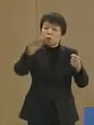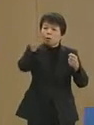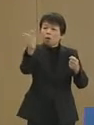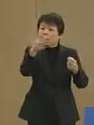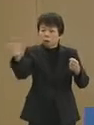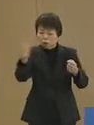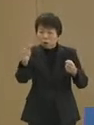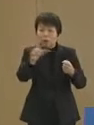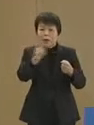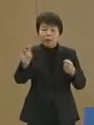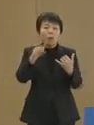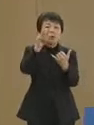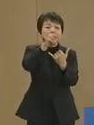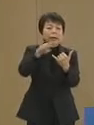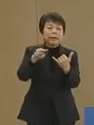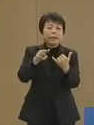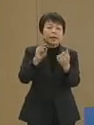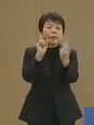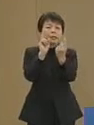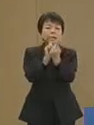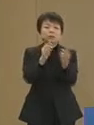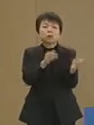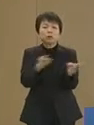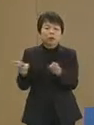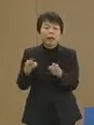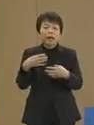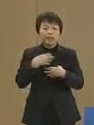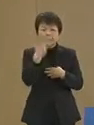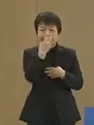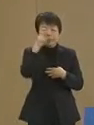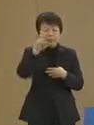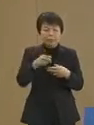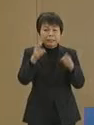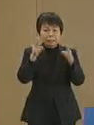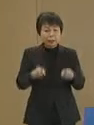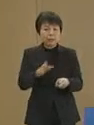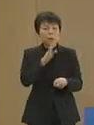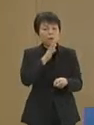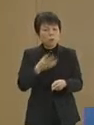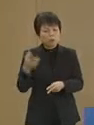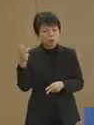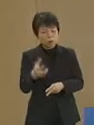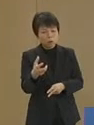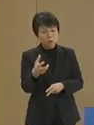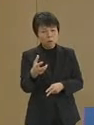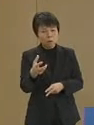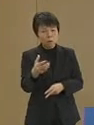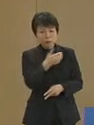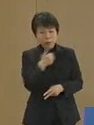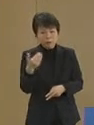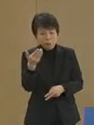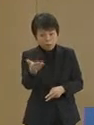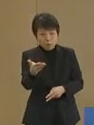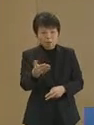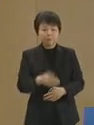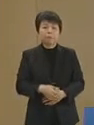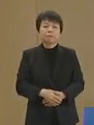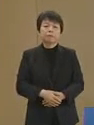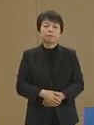災害への備え 危機管理体制は 本当に磐石であったのでしょうか